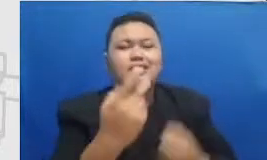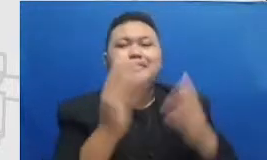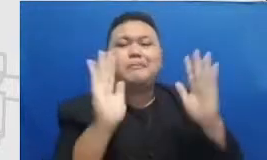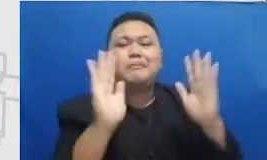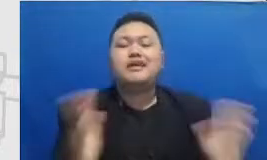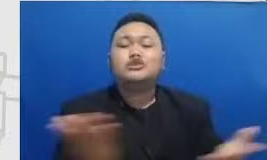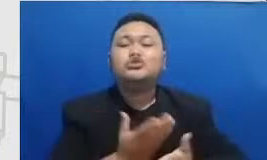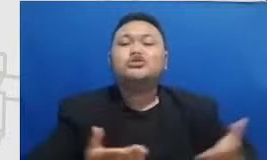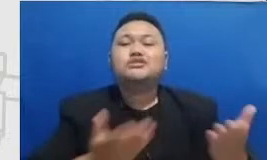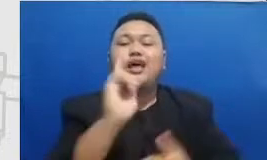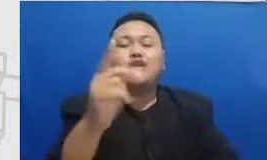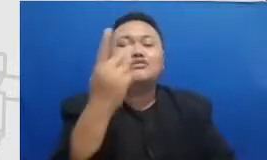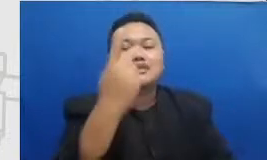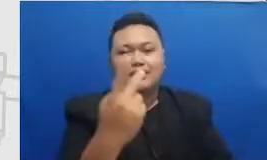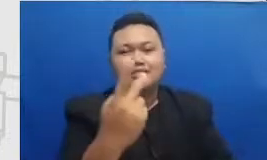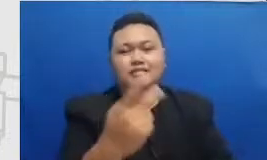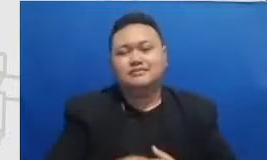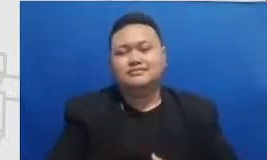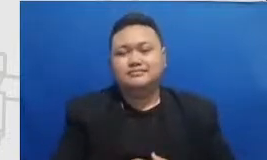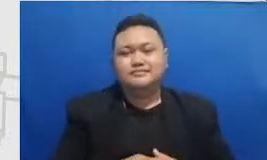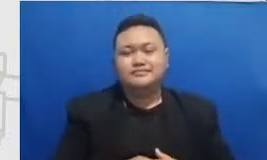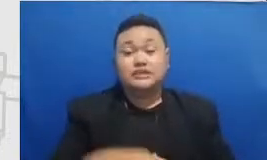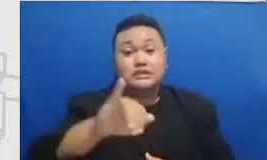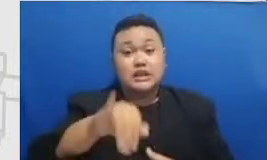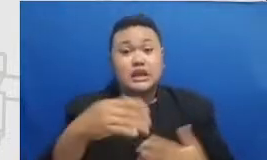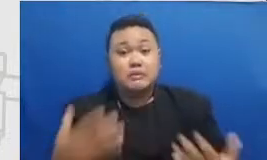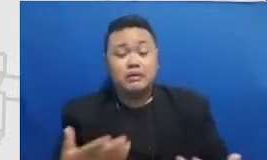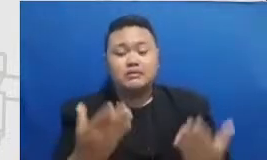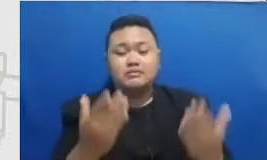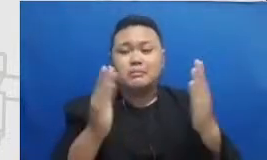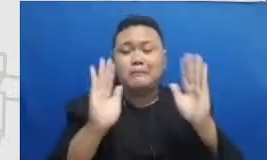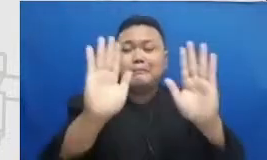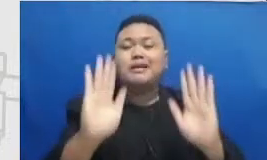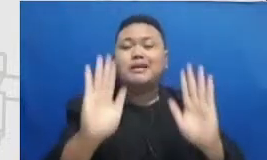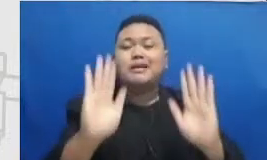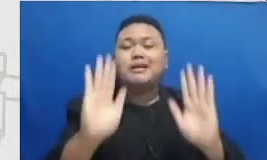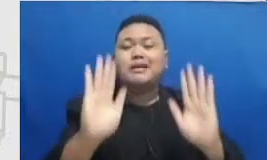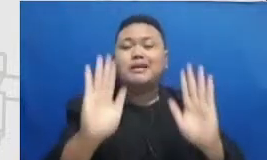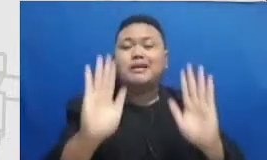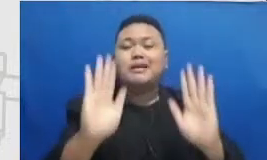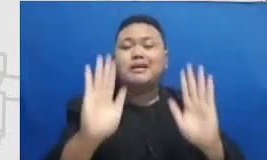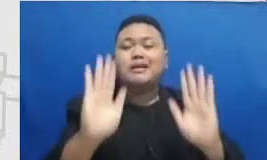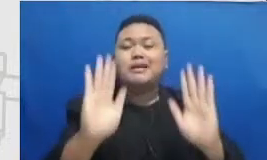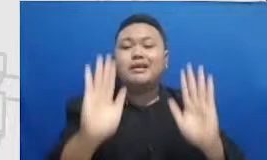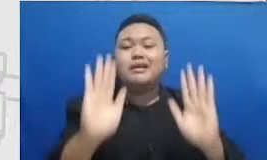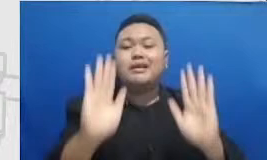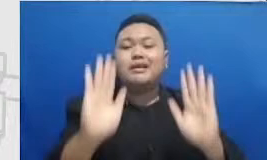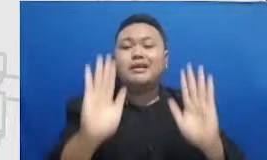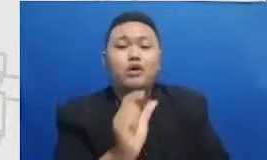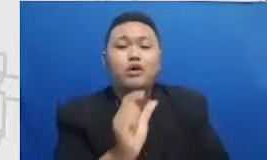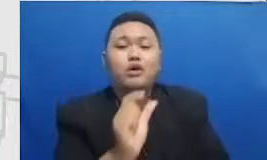justru bahan yang sangat penting untuk resiliensi Bapa dan ibu dalam adaptasi penggunaan teknologi